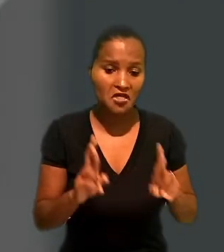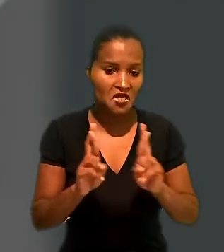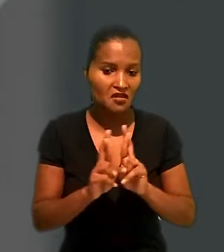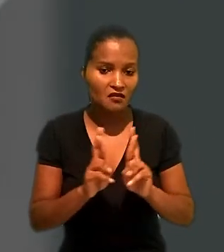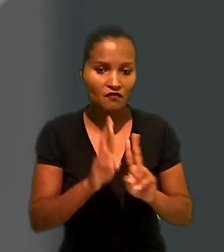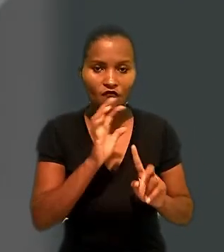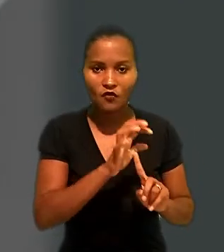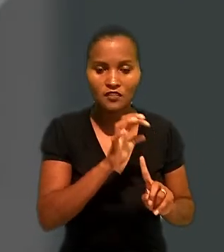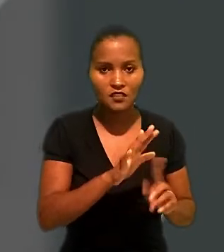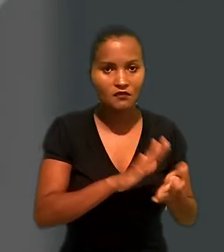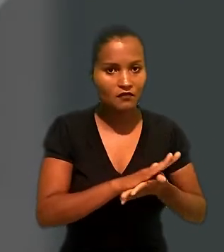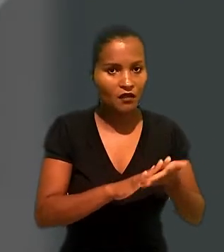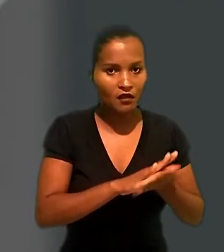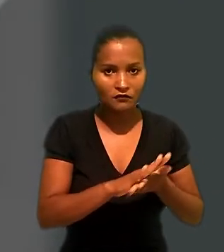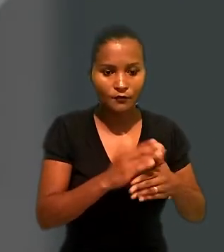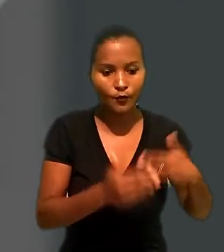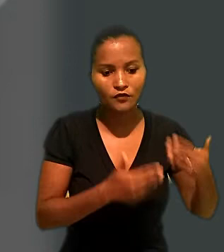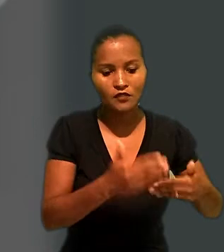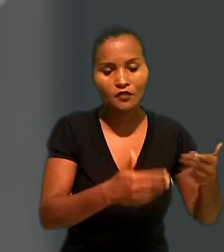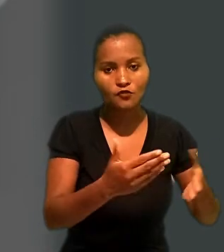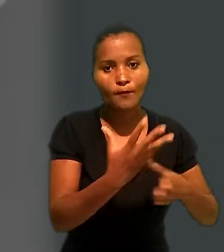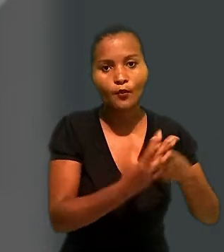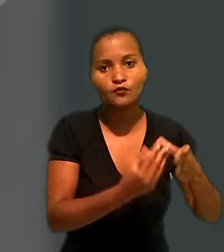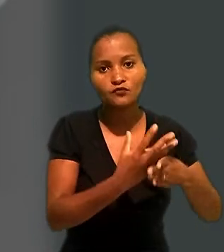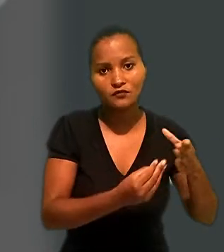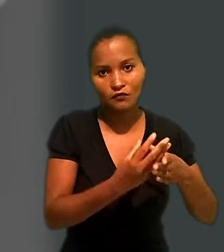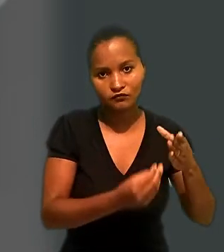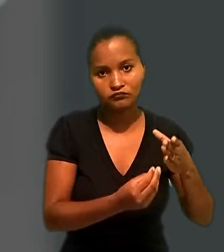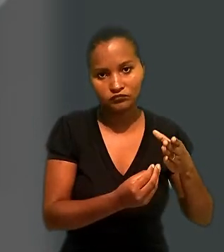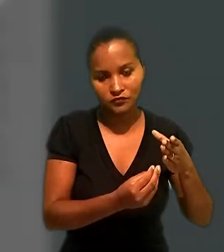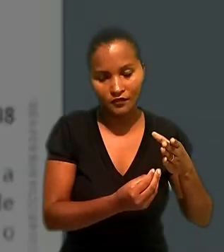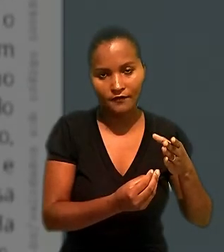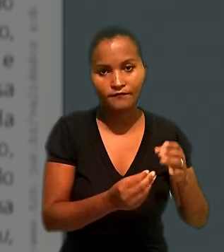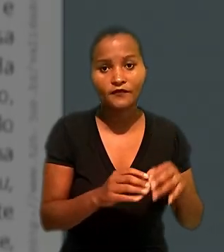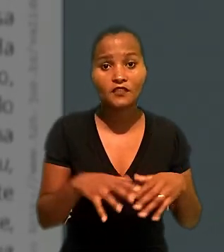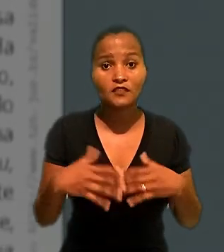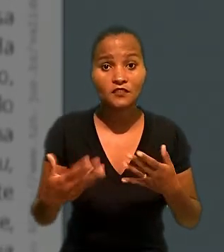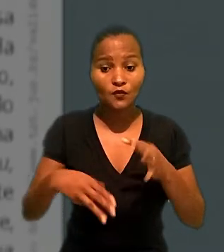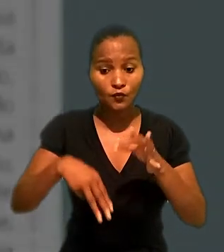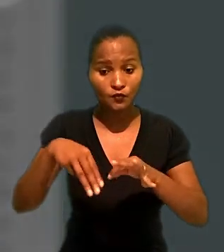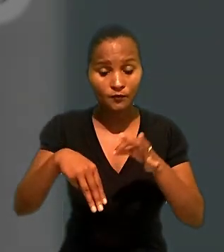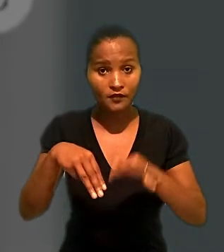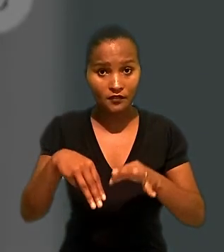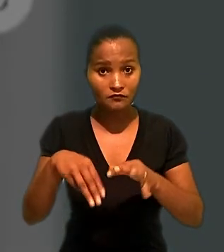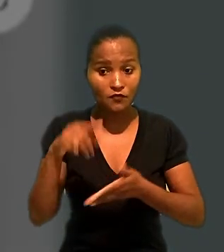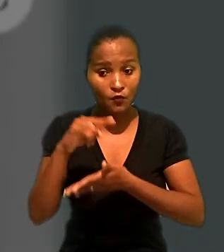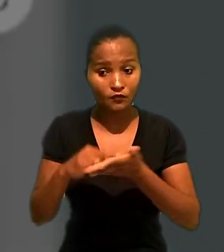interferência da Renner no processo de produção das mercadorias adquiridas. Segundo o ministro, se